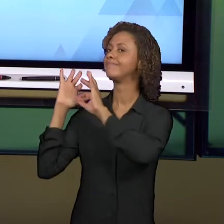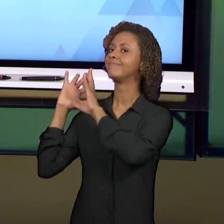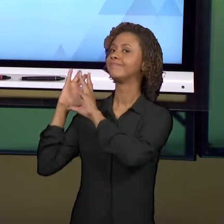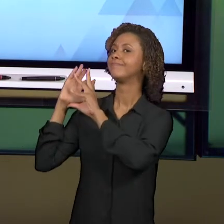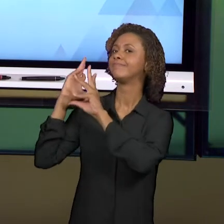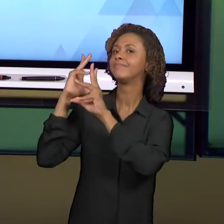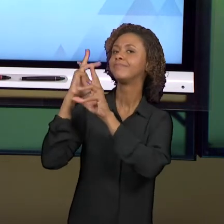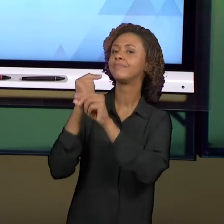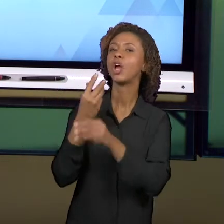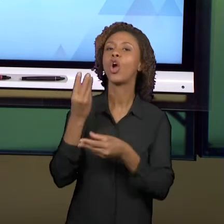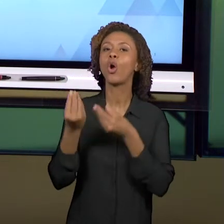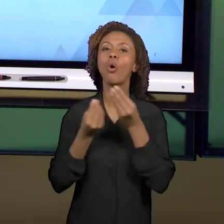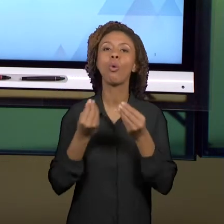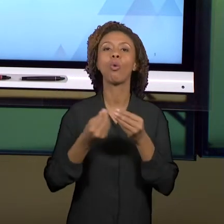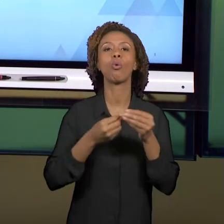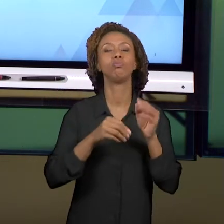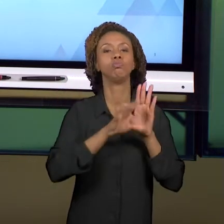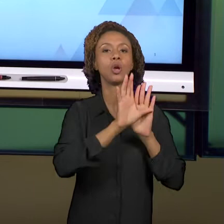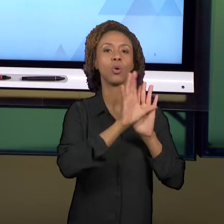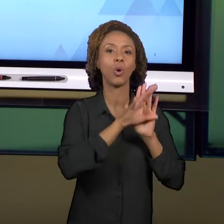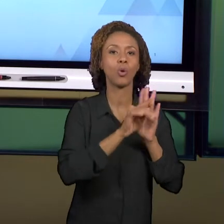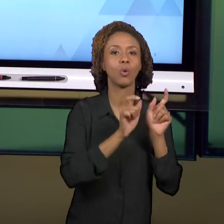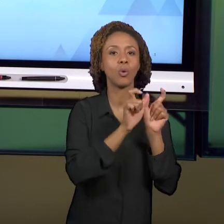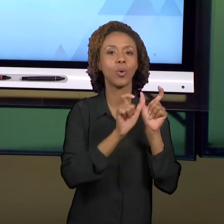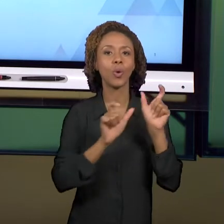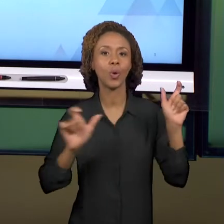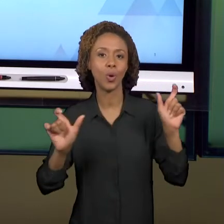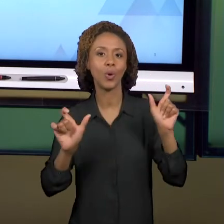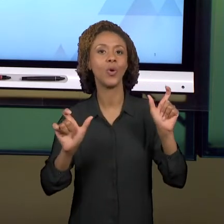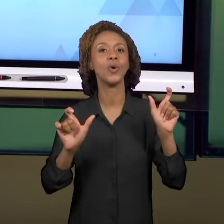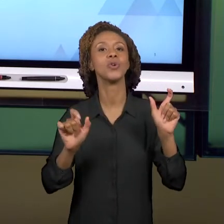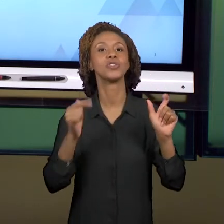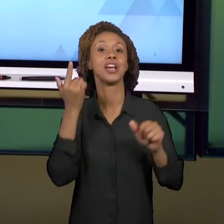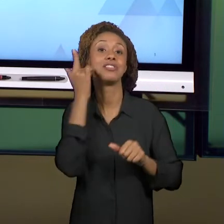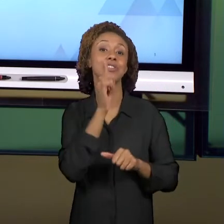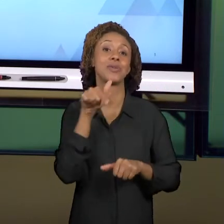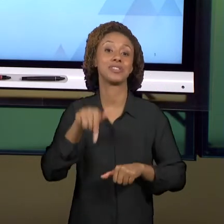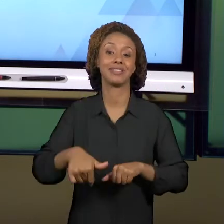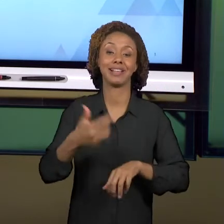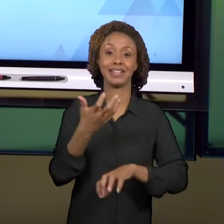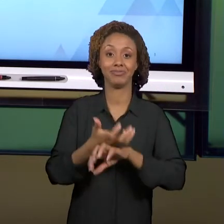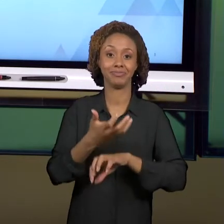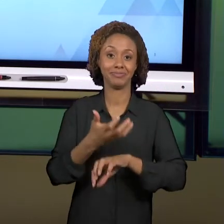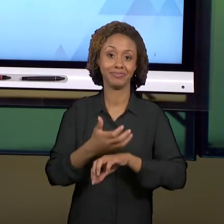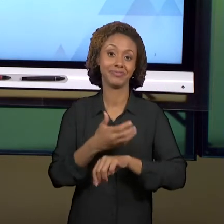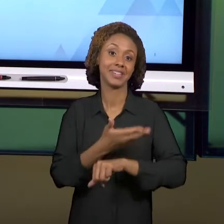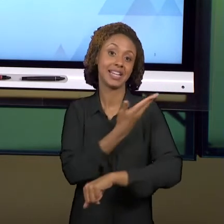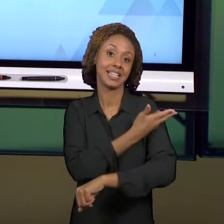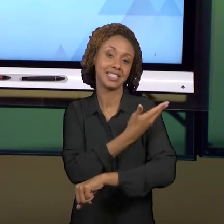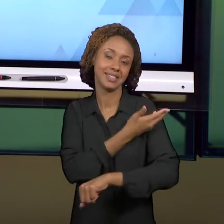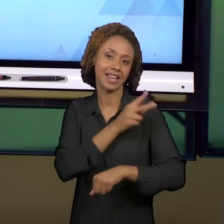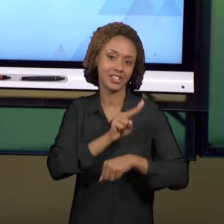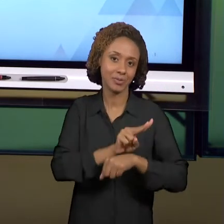FECHAR ESSA DISCIPLINA DE 'ESTÁGIO SUPERVISIONADO EM HISTÓRIA E GEOGRAFIA NOS ANOS INICIAIS'?